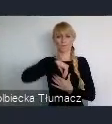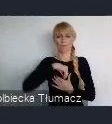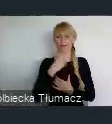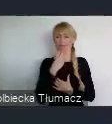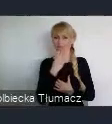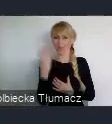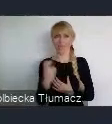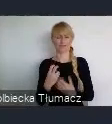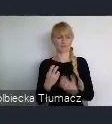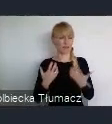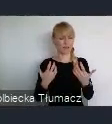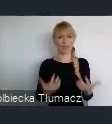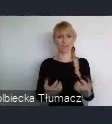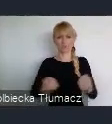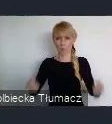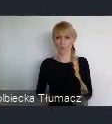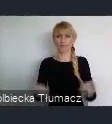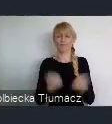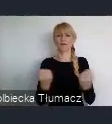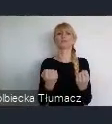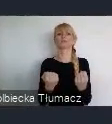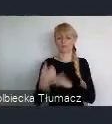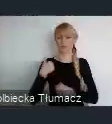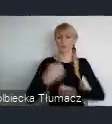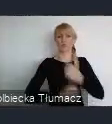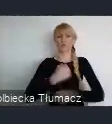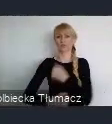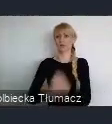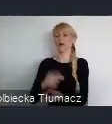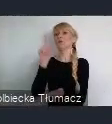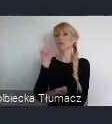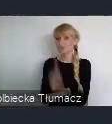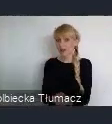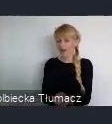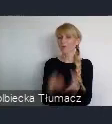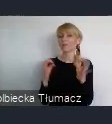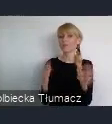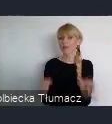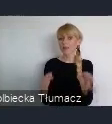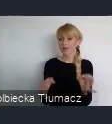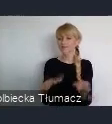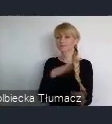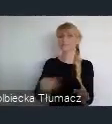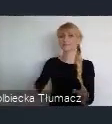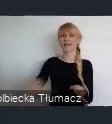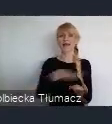Europejskiej Stolicy Kultury nam się powiódł. Doprowadził do tego, że dzisiaj na terenach byłej kopali Katowice